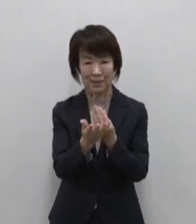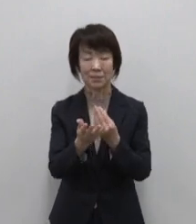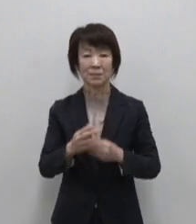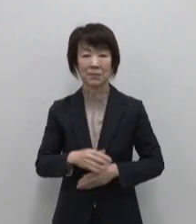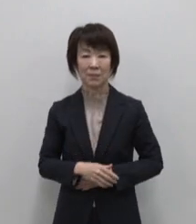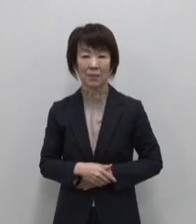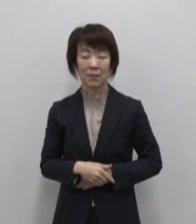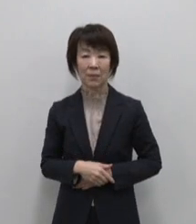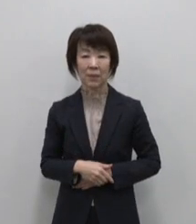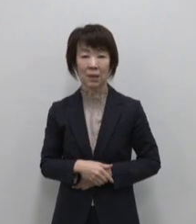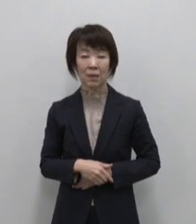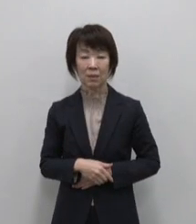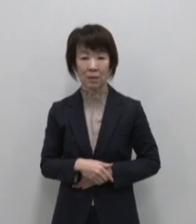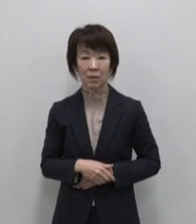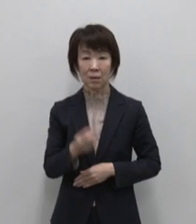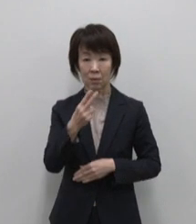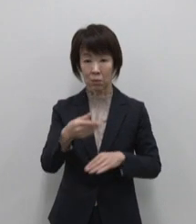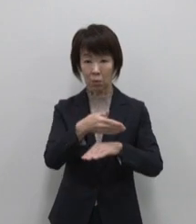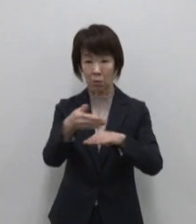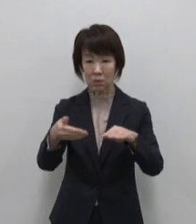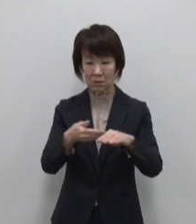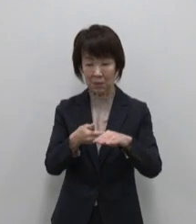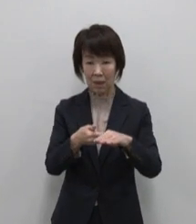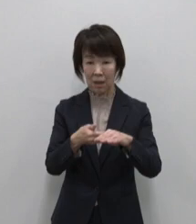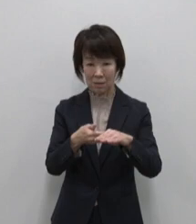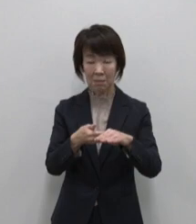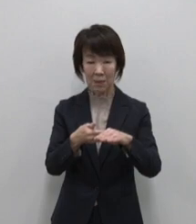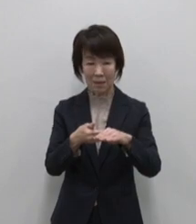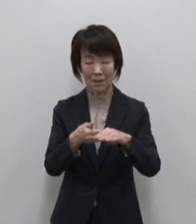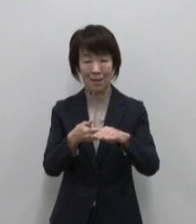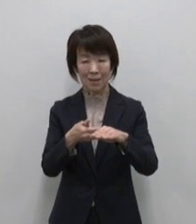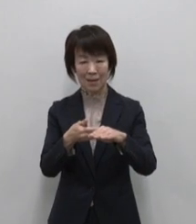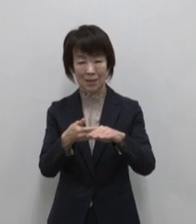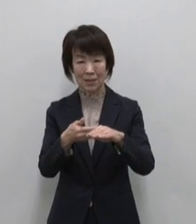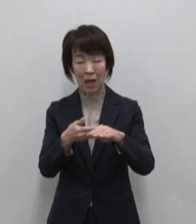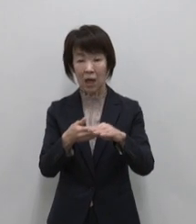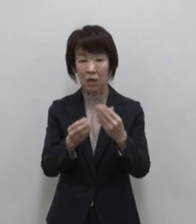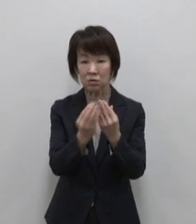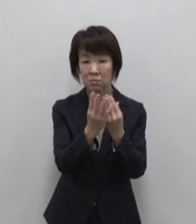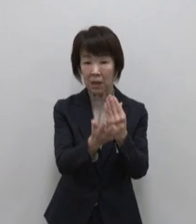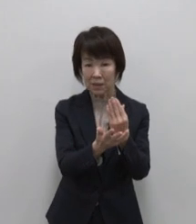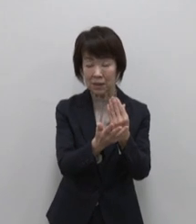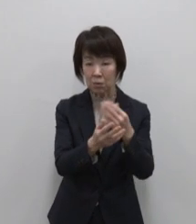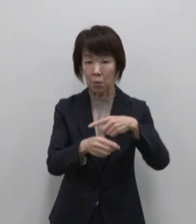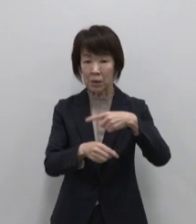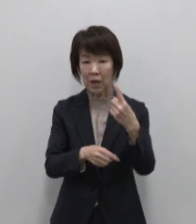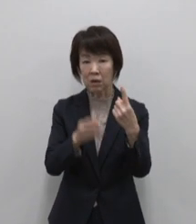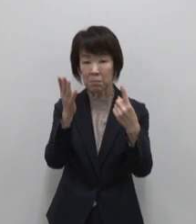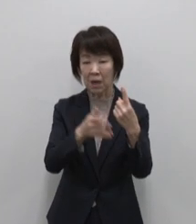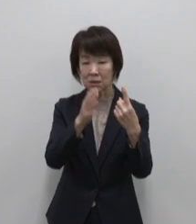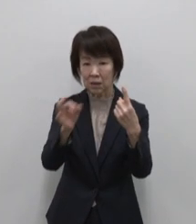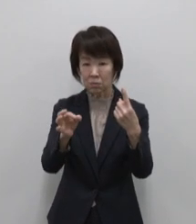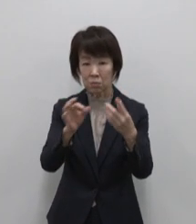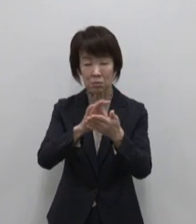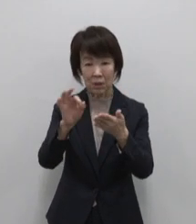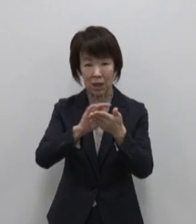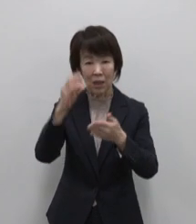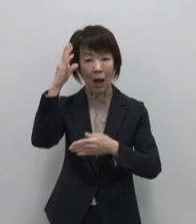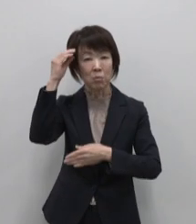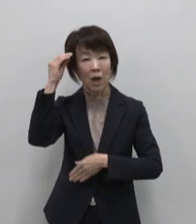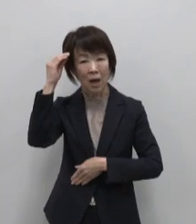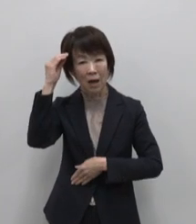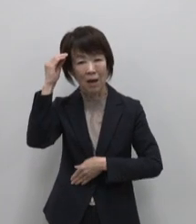利島のおススメは完熟藪椿を100% 使用した椿油 神代椿